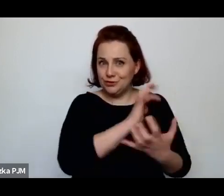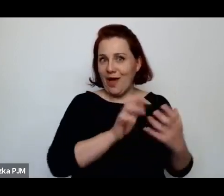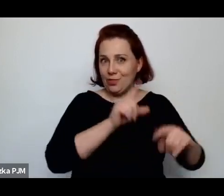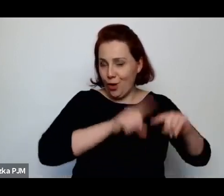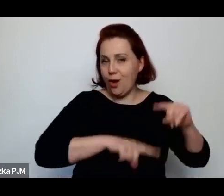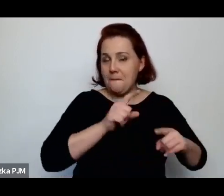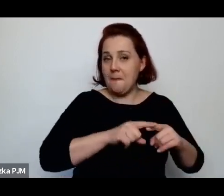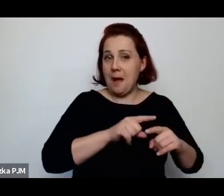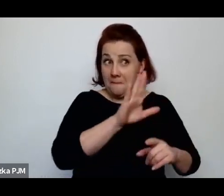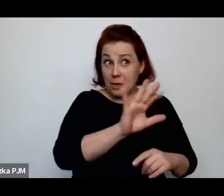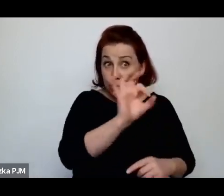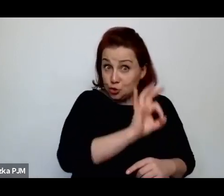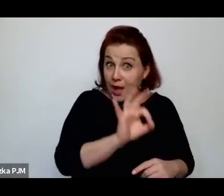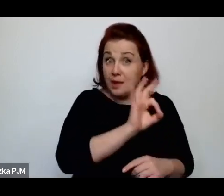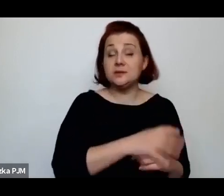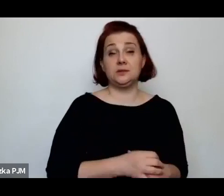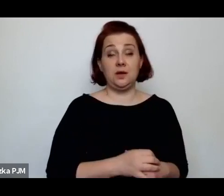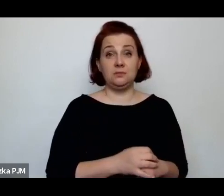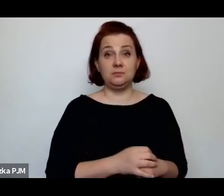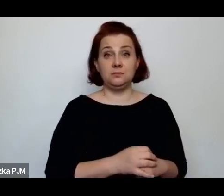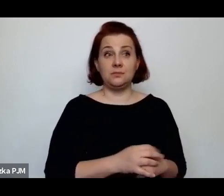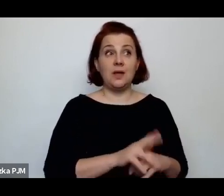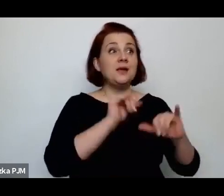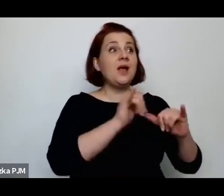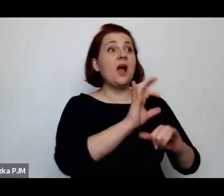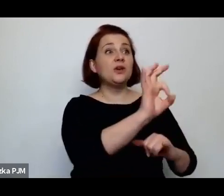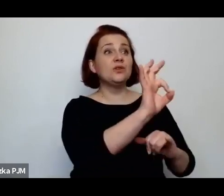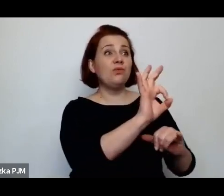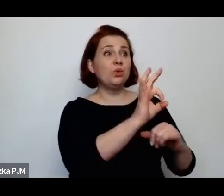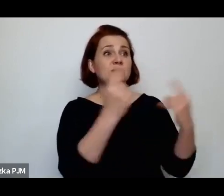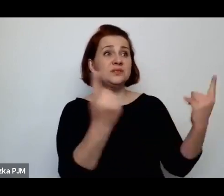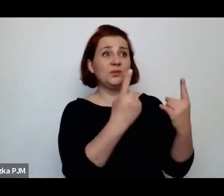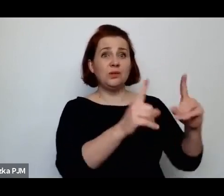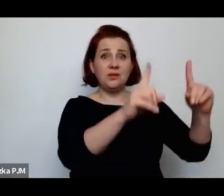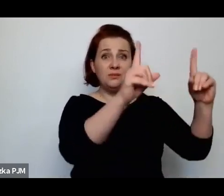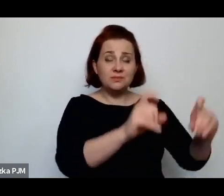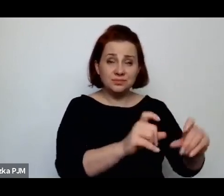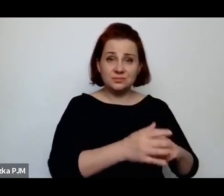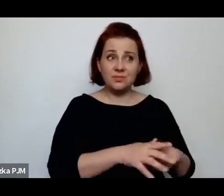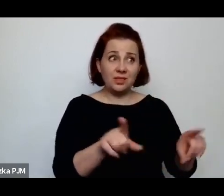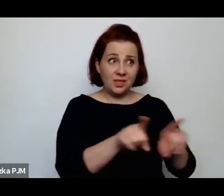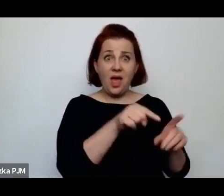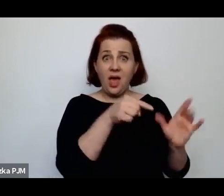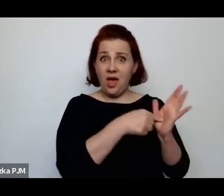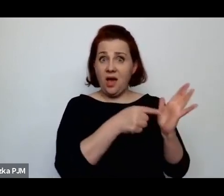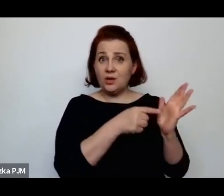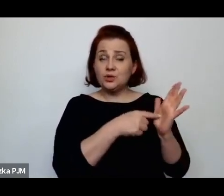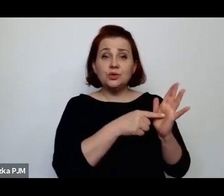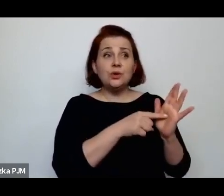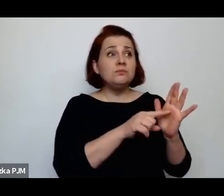jak się zaczęła ich niedola – one też często się rekrutowały spośród służących.